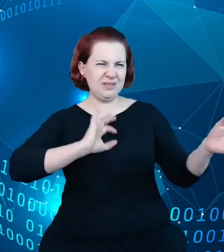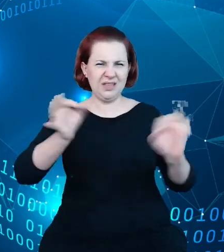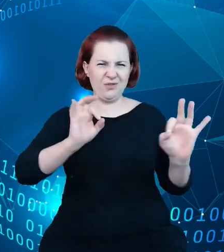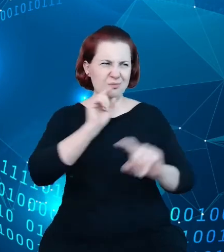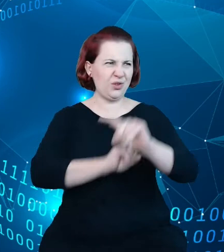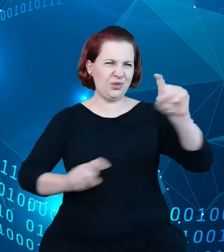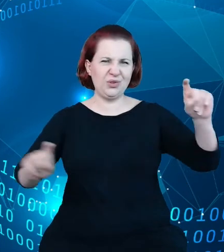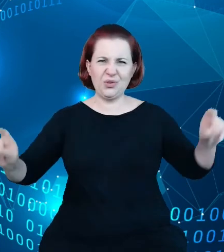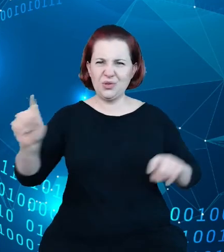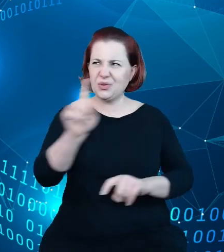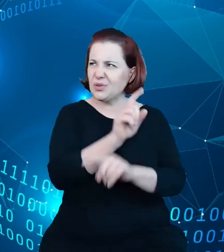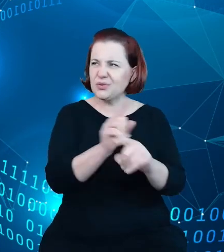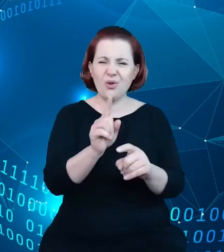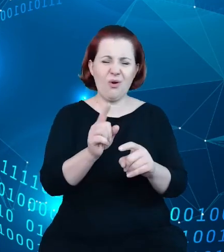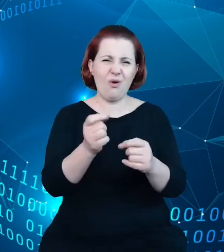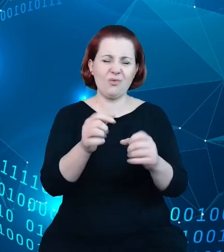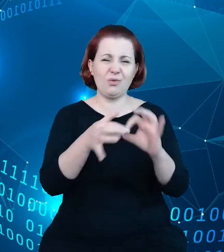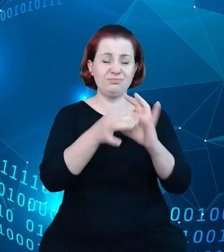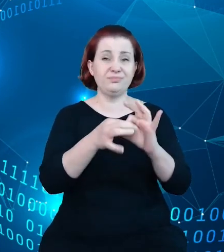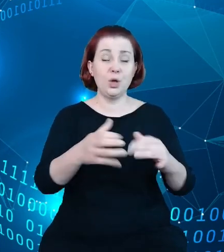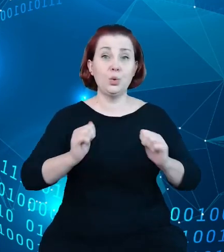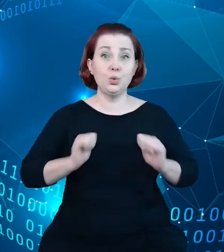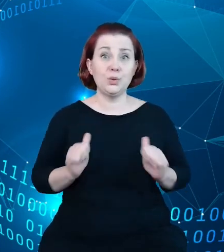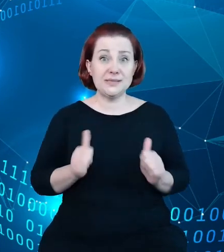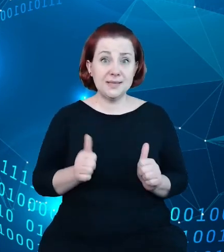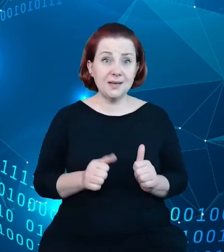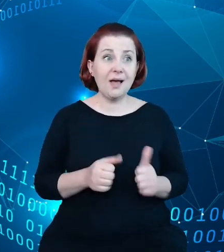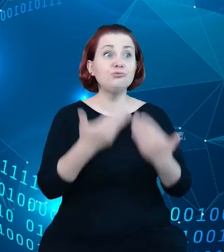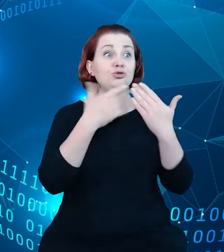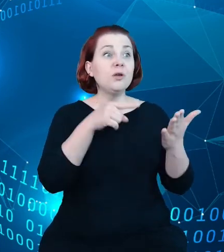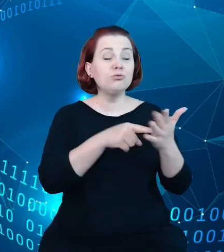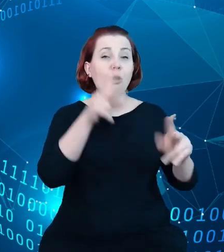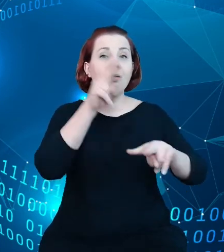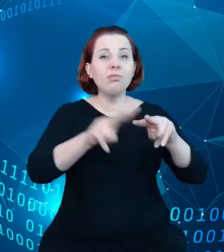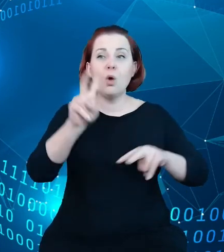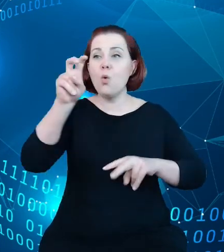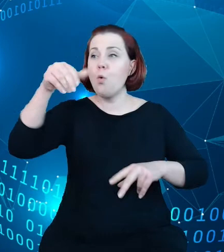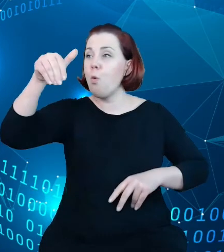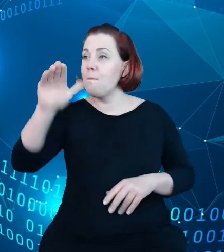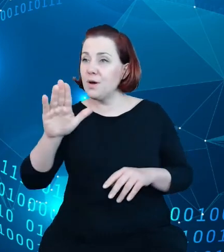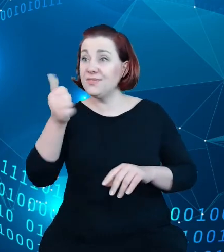turystyce będzie narzędziem, będzie takim hubem, który zintegruje w